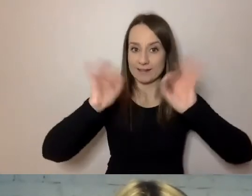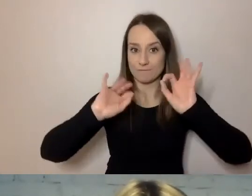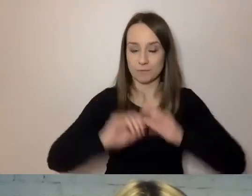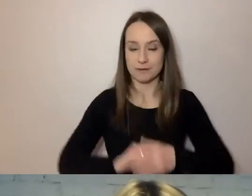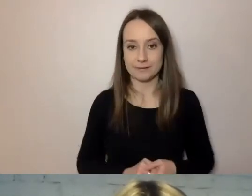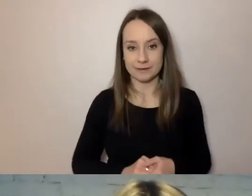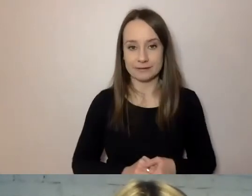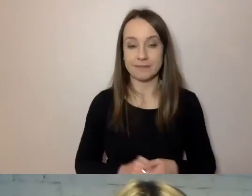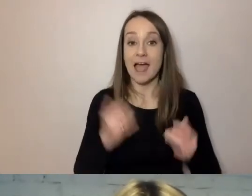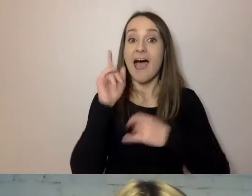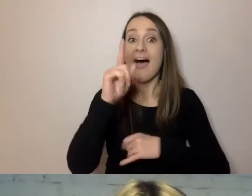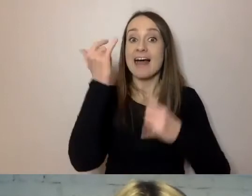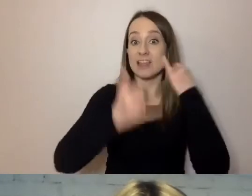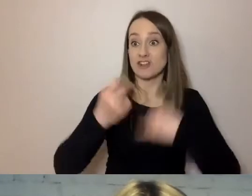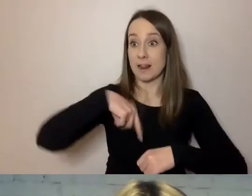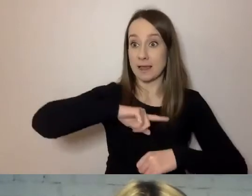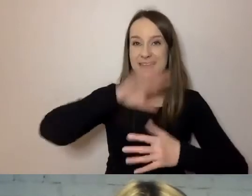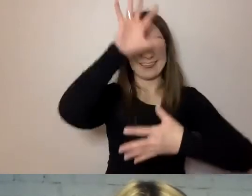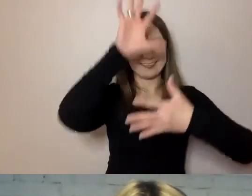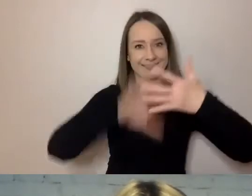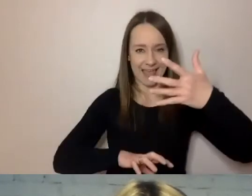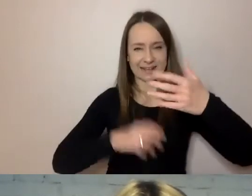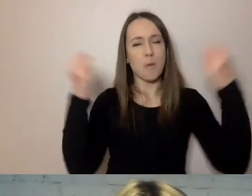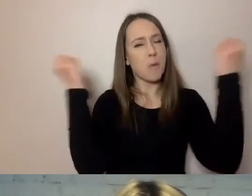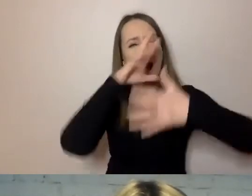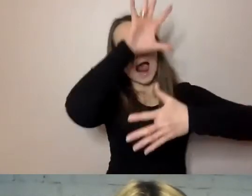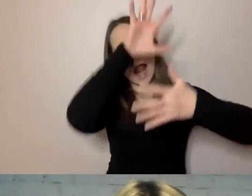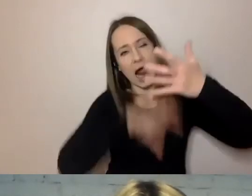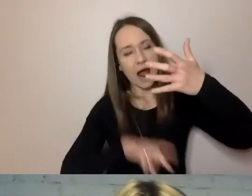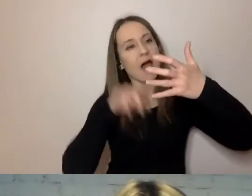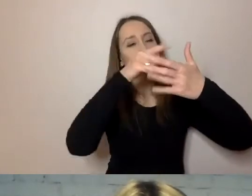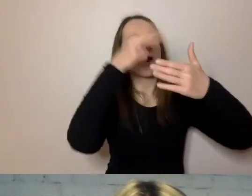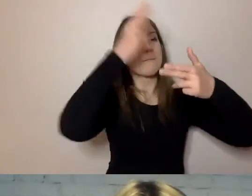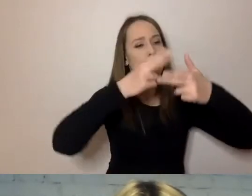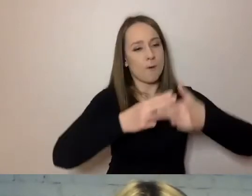Jeżeli podzielimy nawet długi tekst na mniejsze części i logiczne kawałki,